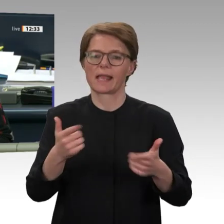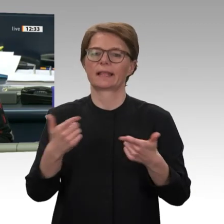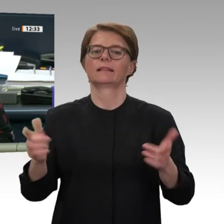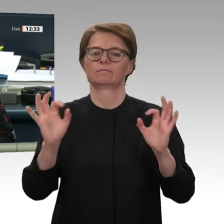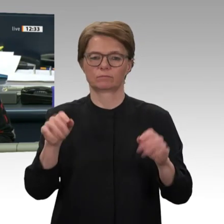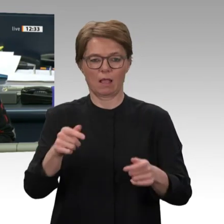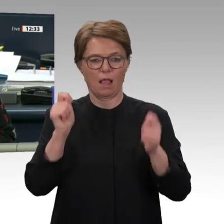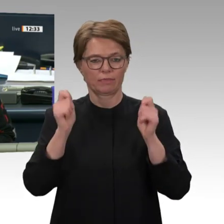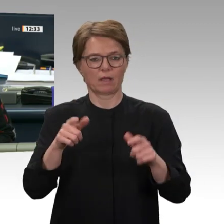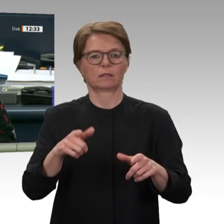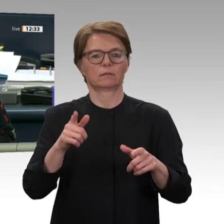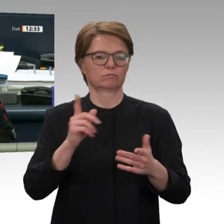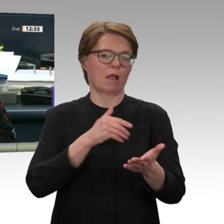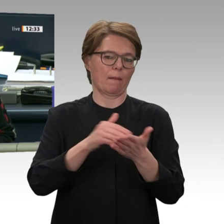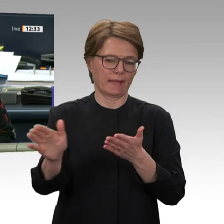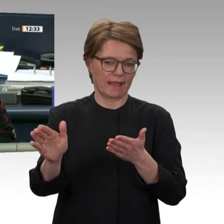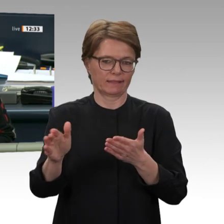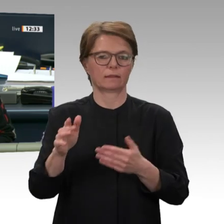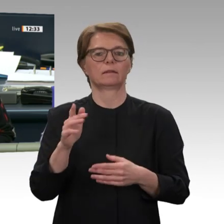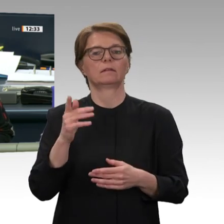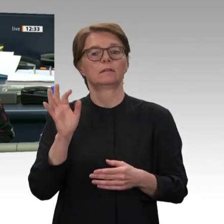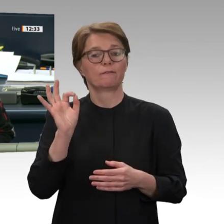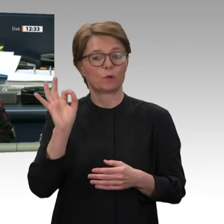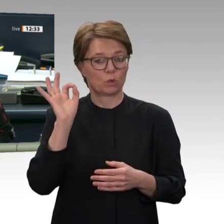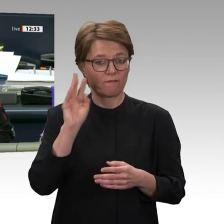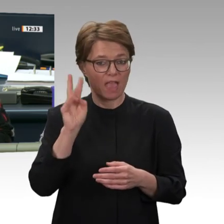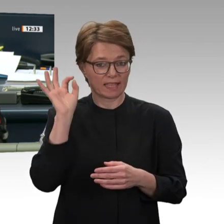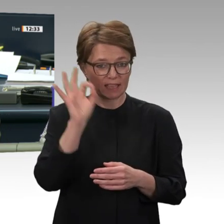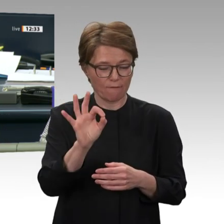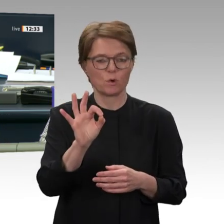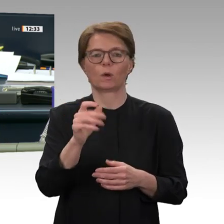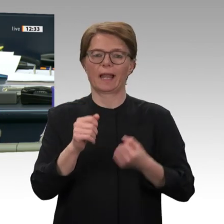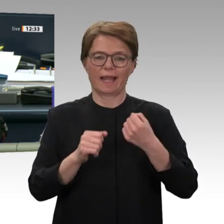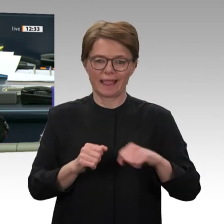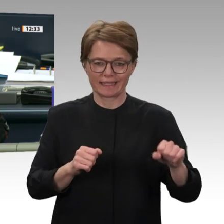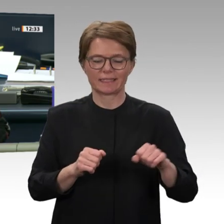Linke, dagegengestimmt haben alle anderen Fraktionen des Hauses.